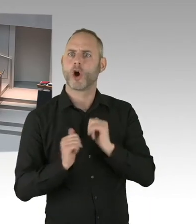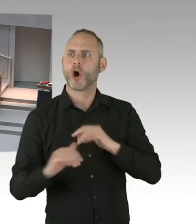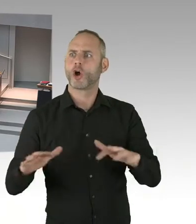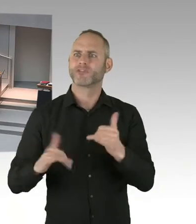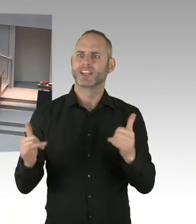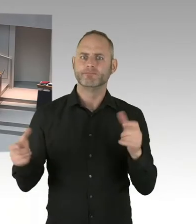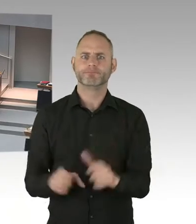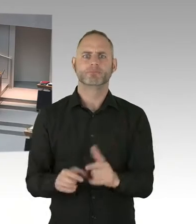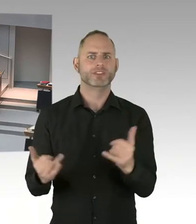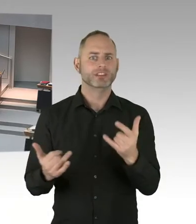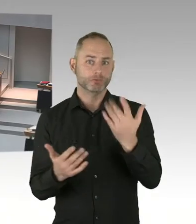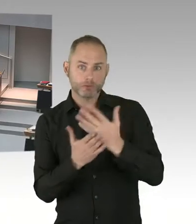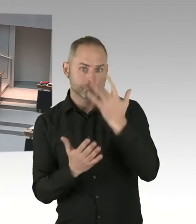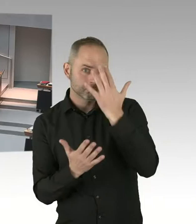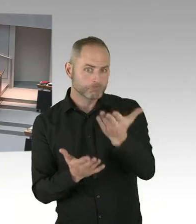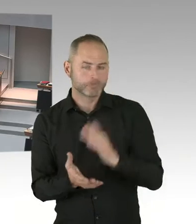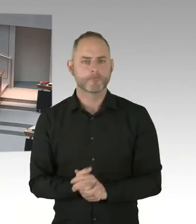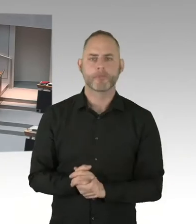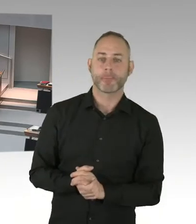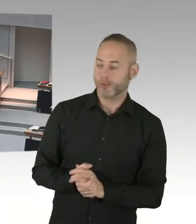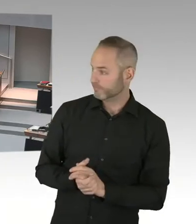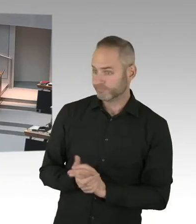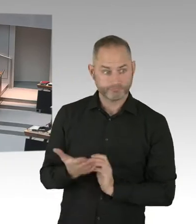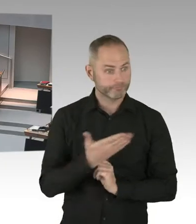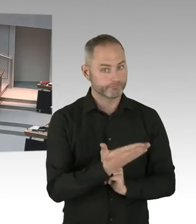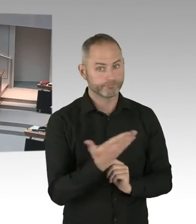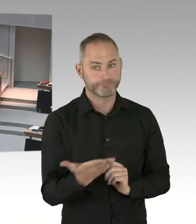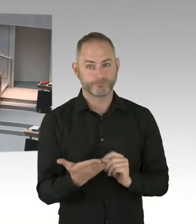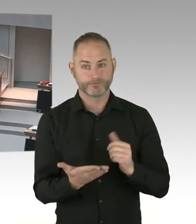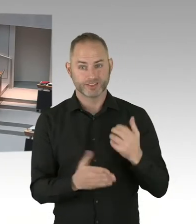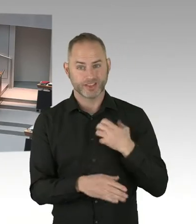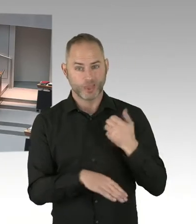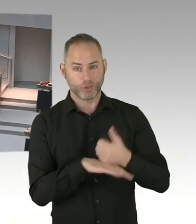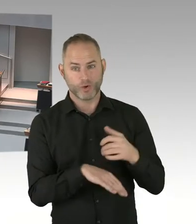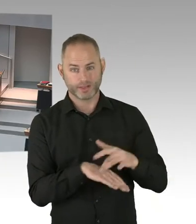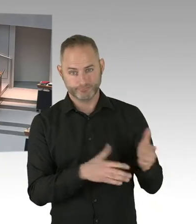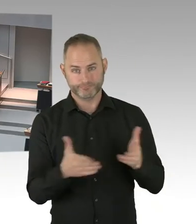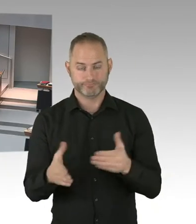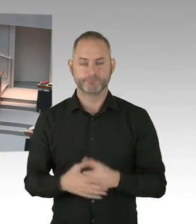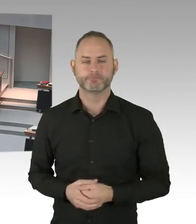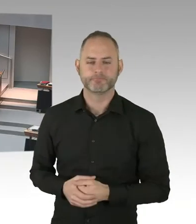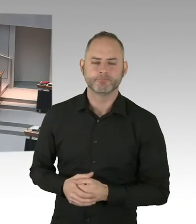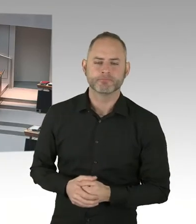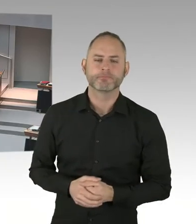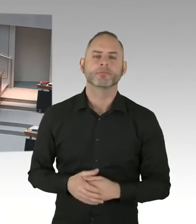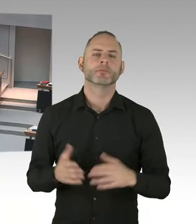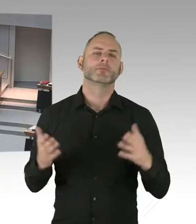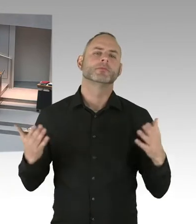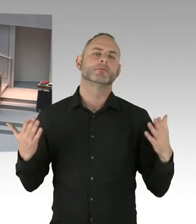Zumal wir ja auch noch in den Verhandlungen sind über das neue Kennzahlenmodell. Nichtsdestotrotz haben wir in einem ersten Schritt